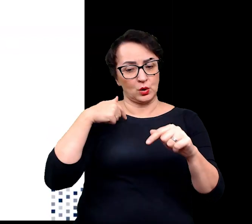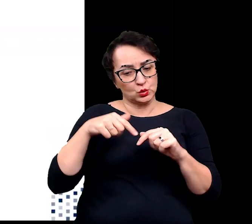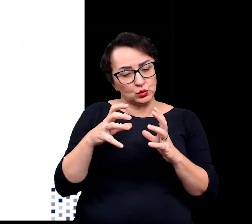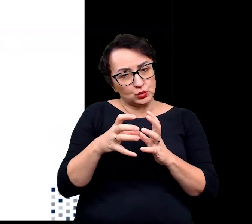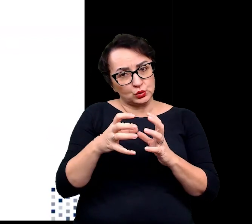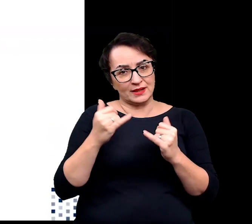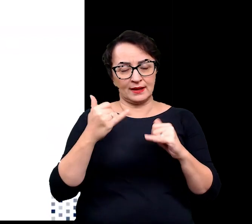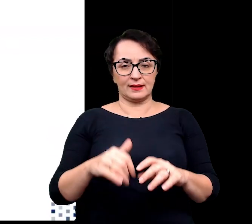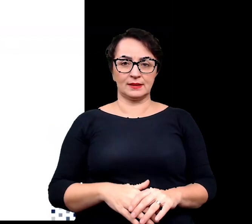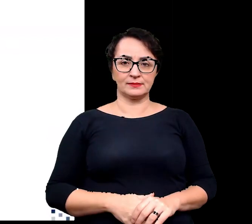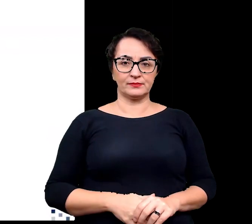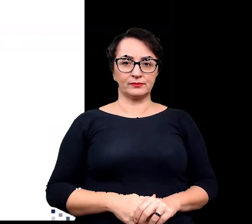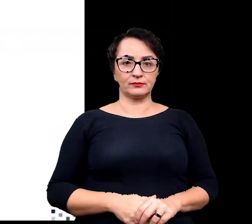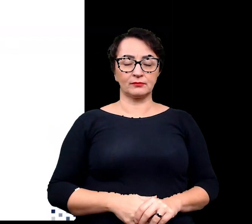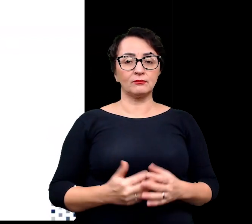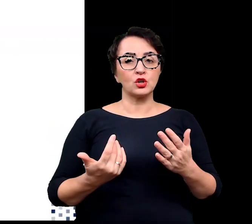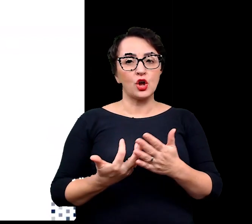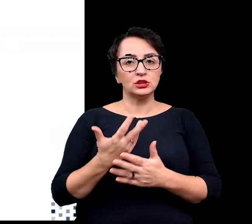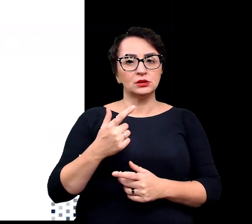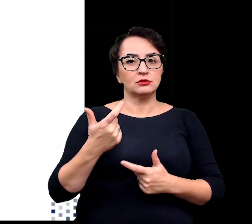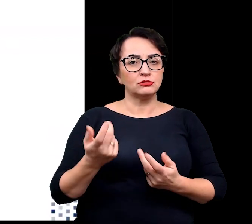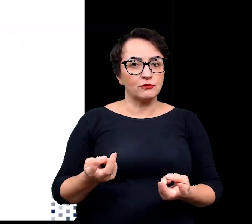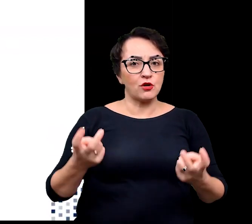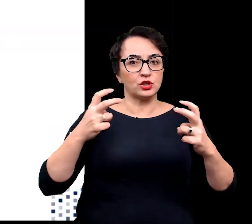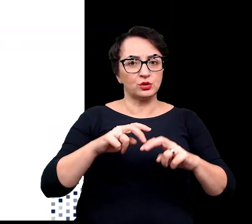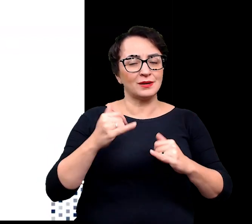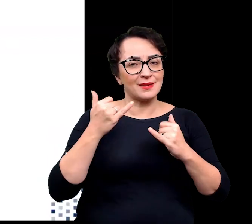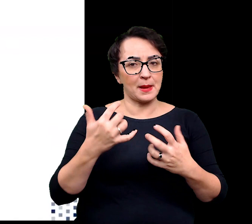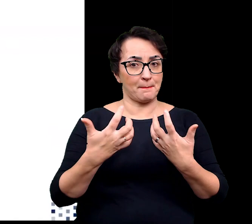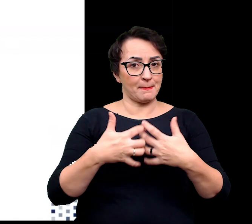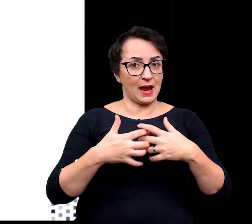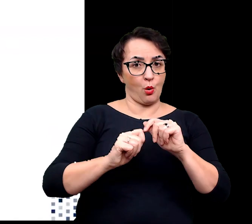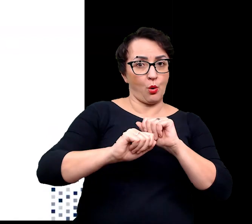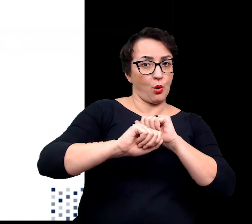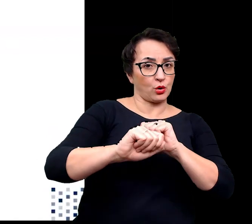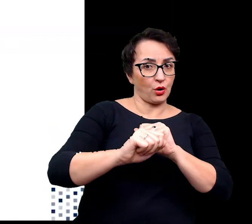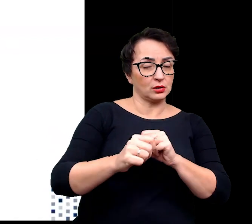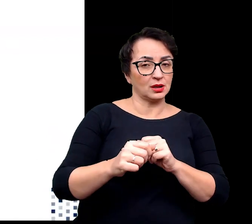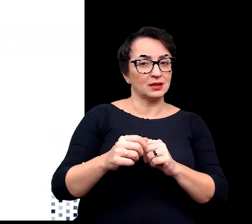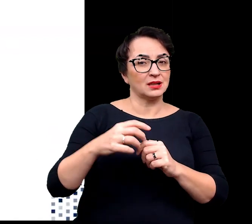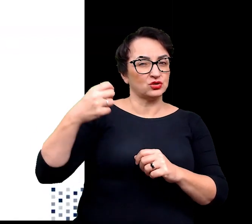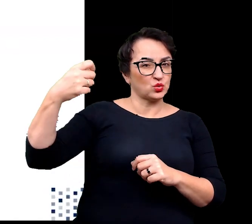Rośliny wykształciły również inne mechanizmy chroniące przed nadmiernym promieniowaniem.